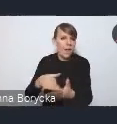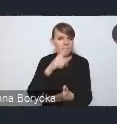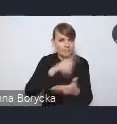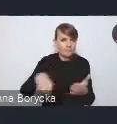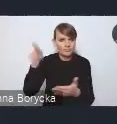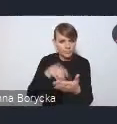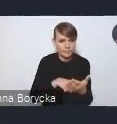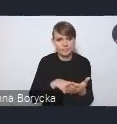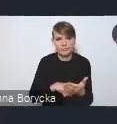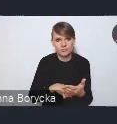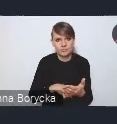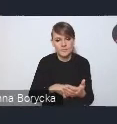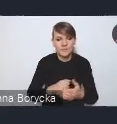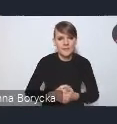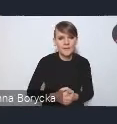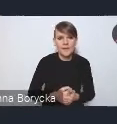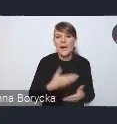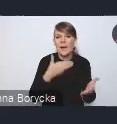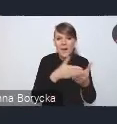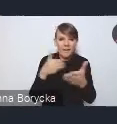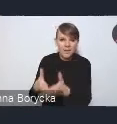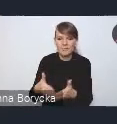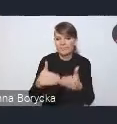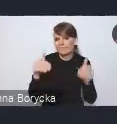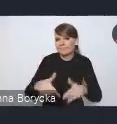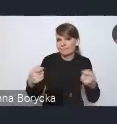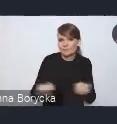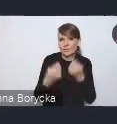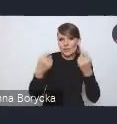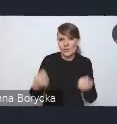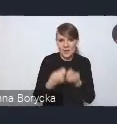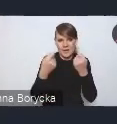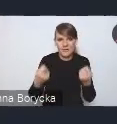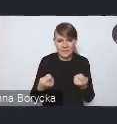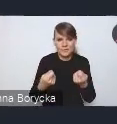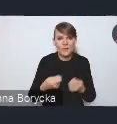które stoją na przeszkodzie w rozwiązywaniu problemów